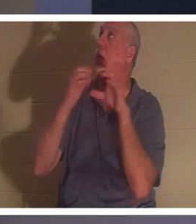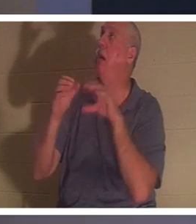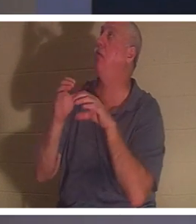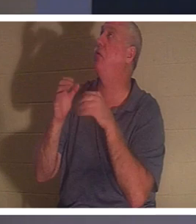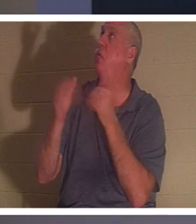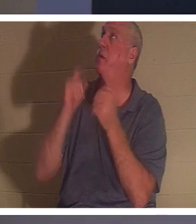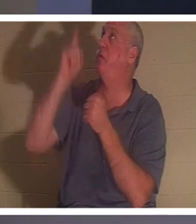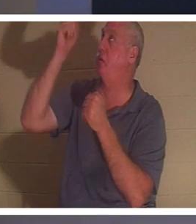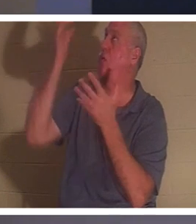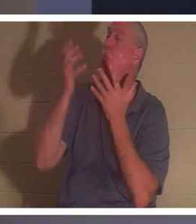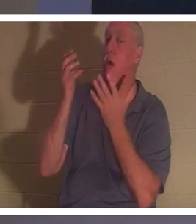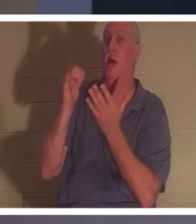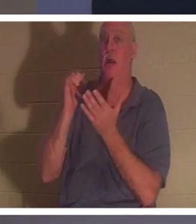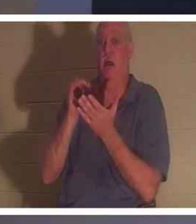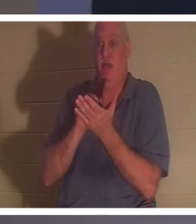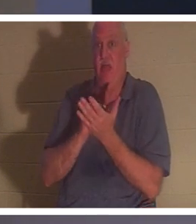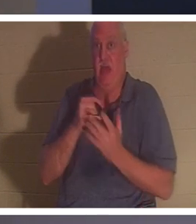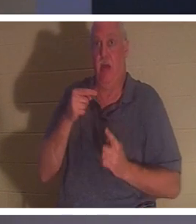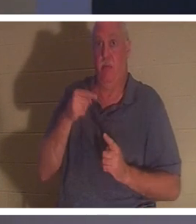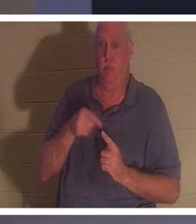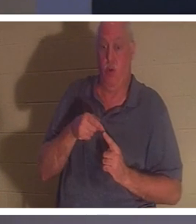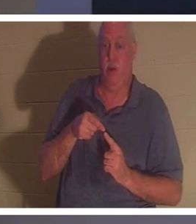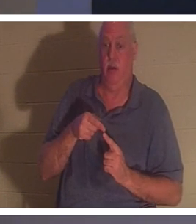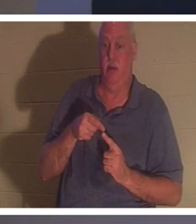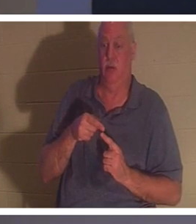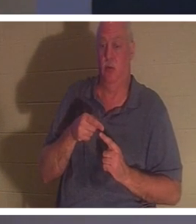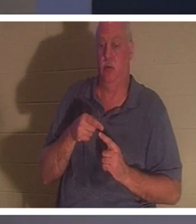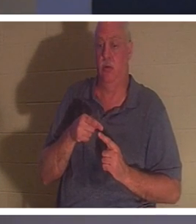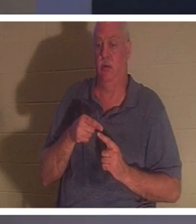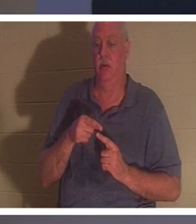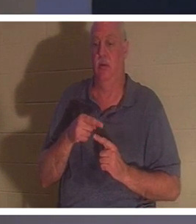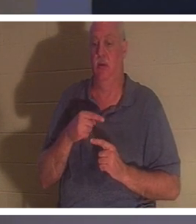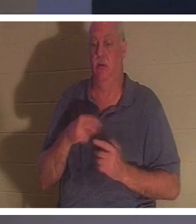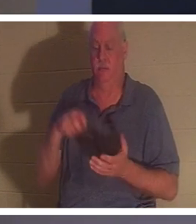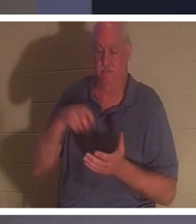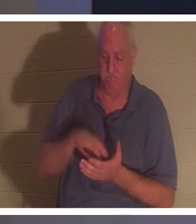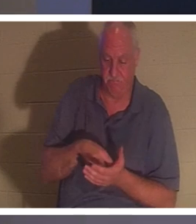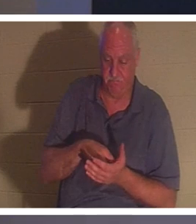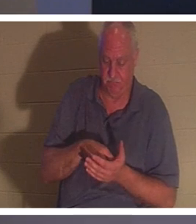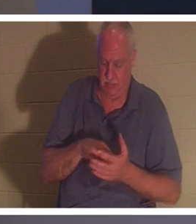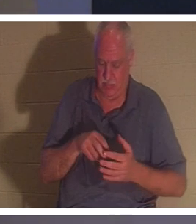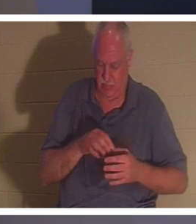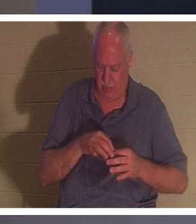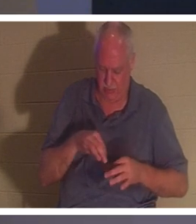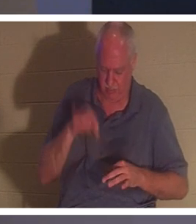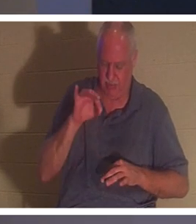사람이 무릎을 꿇고 그의 영 안에서 "주님, 저는